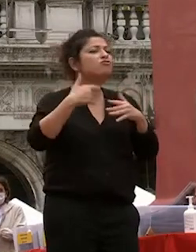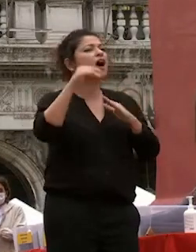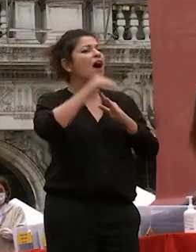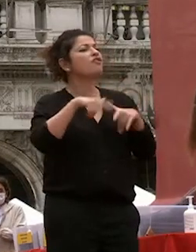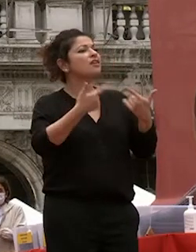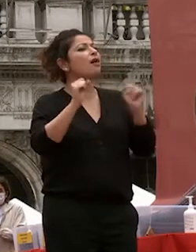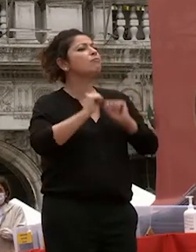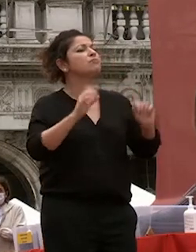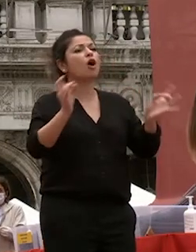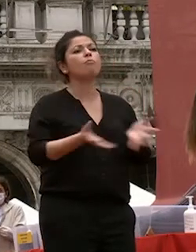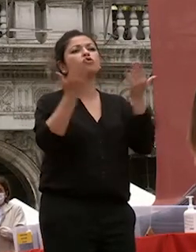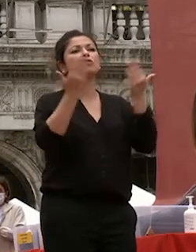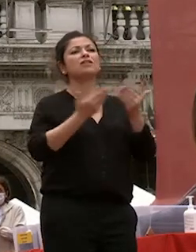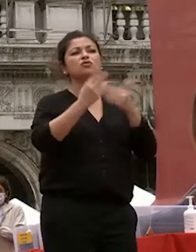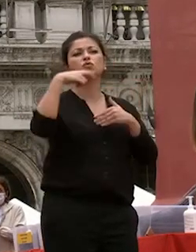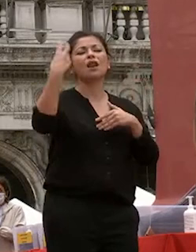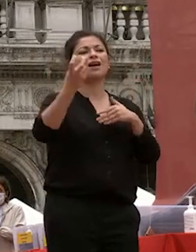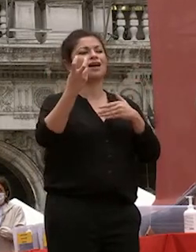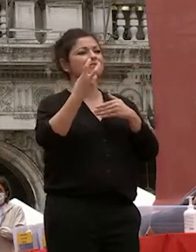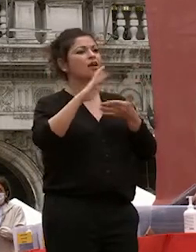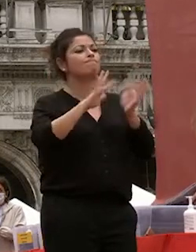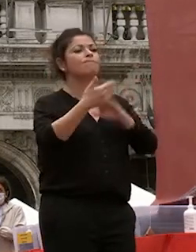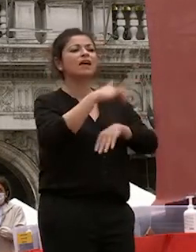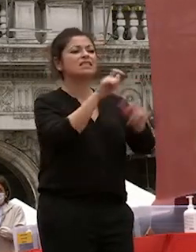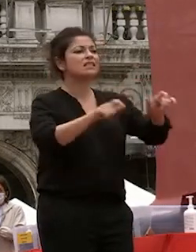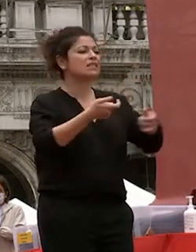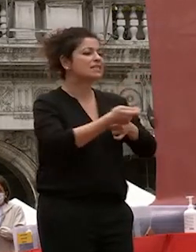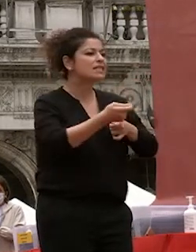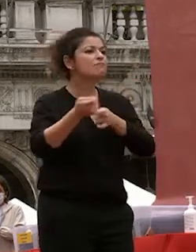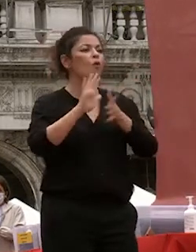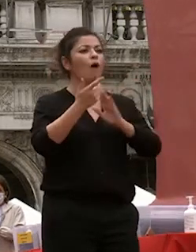studio all'estero e stimolava gli studenti a confrontarsi con le sfide